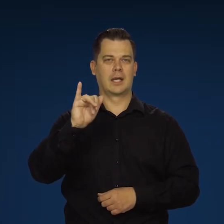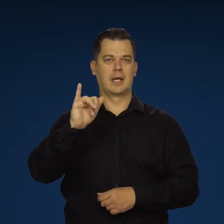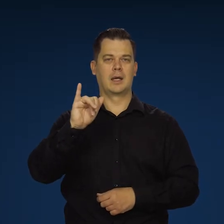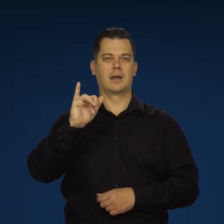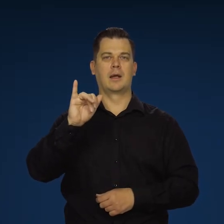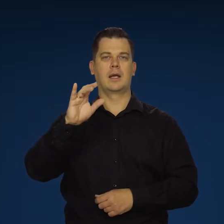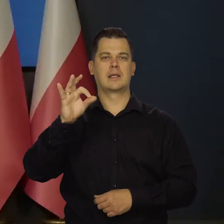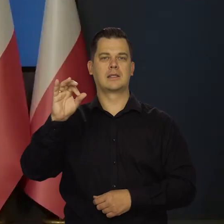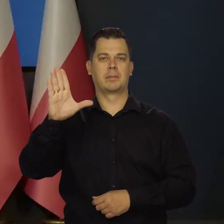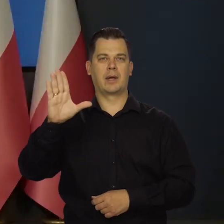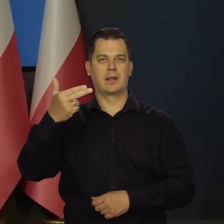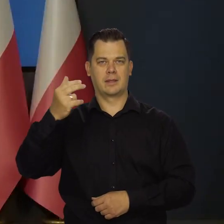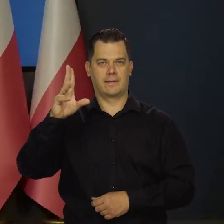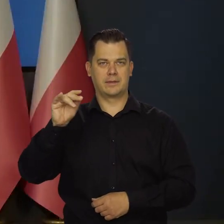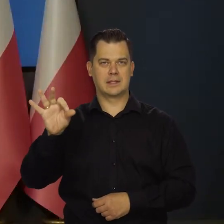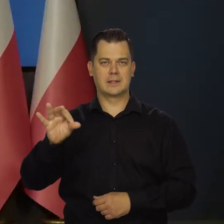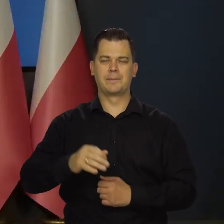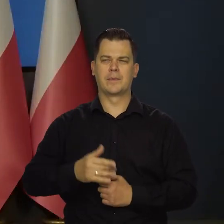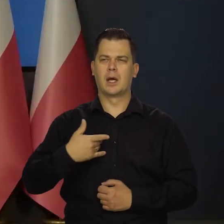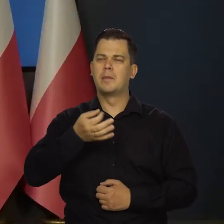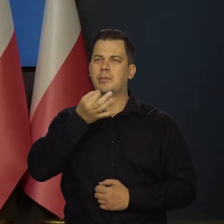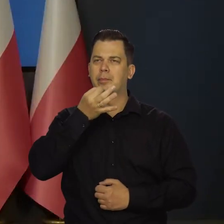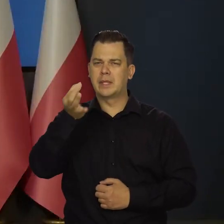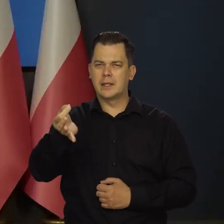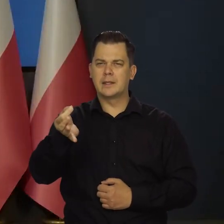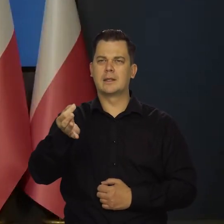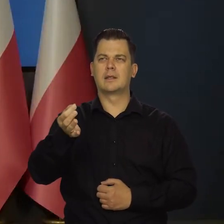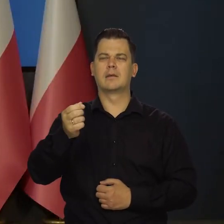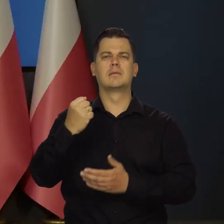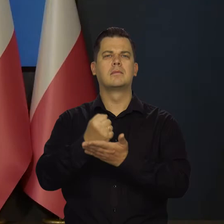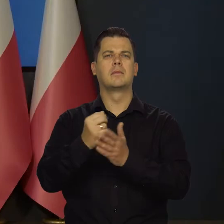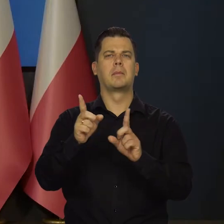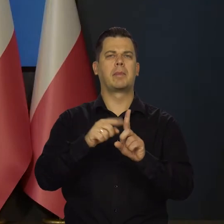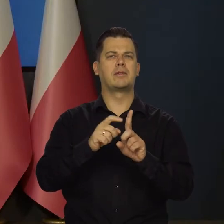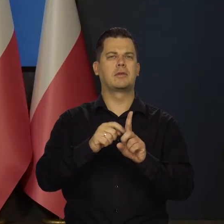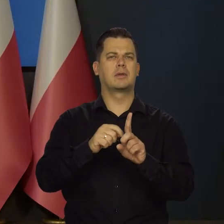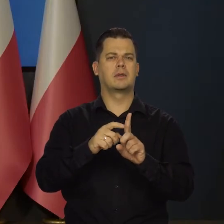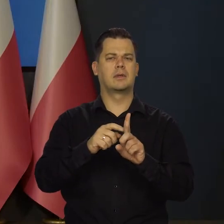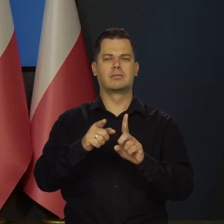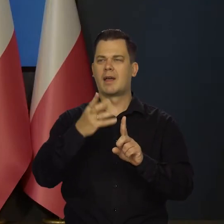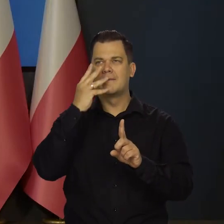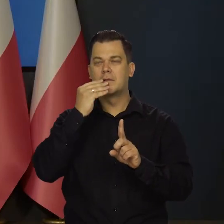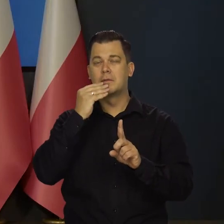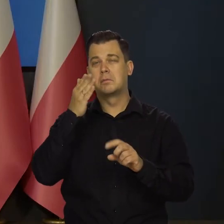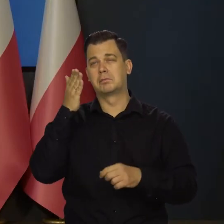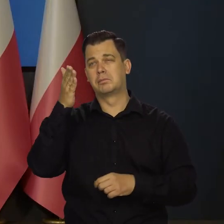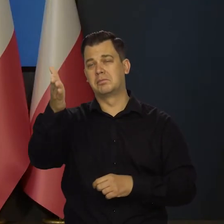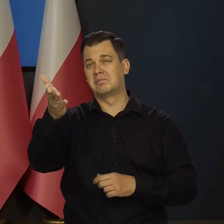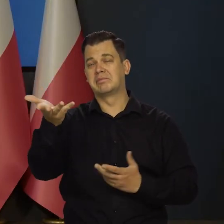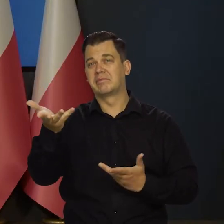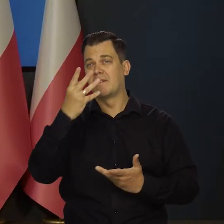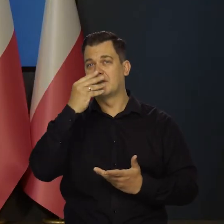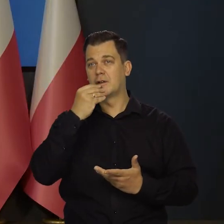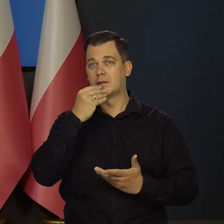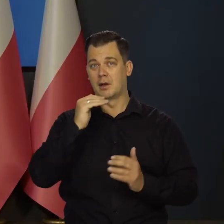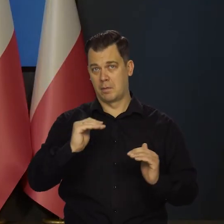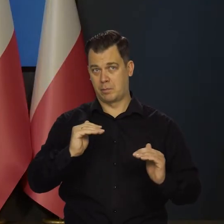Ja mam takie pytanie odnośnie października, jaki jest możliwy scenariusz, jeśli chodzi o podwyżki,